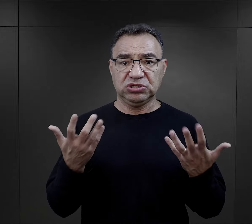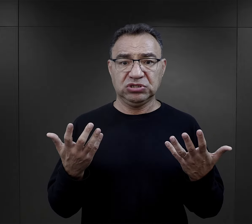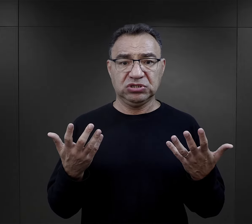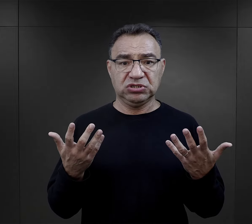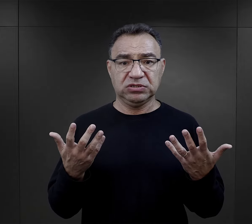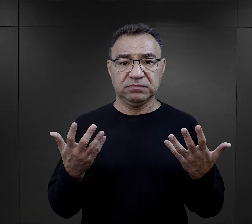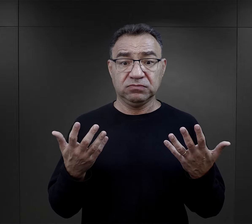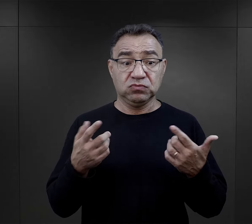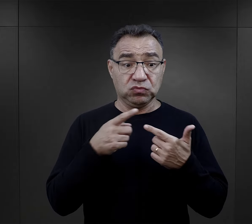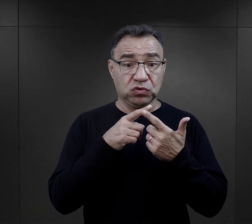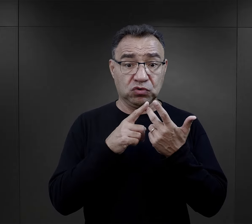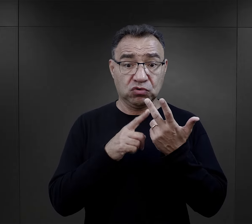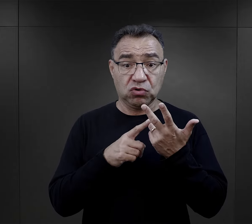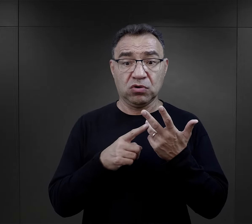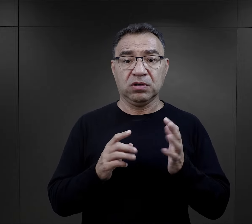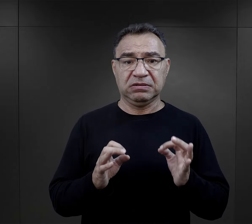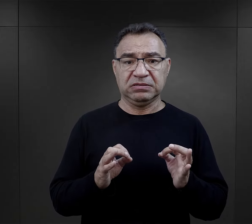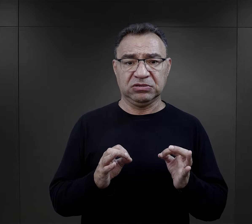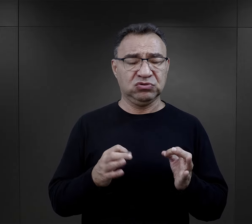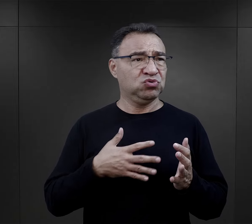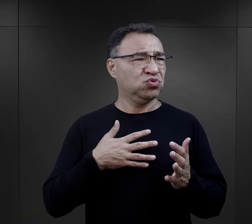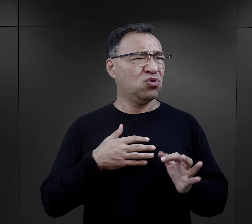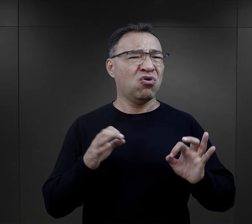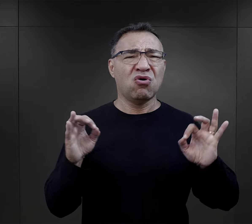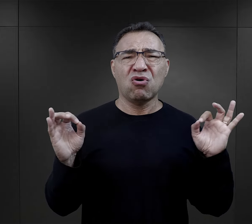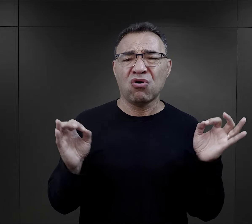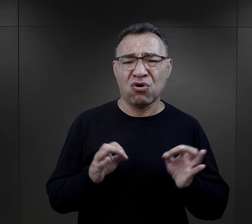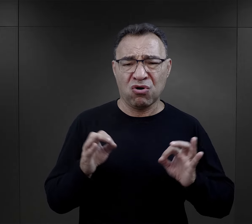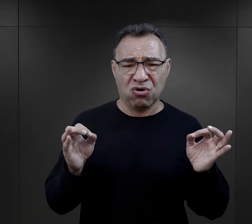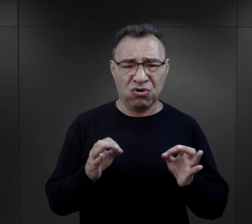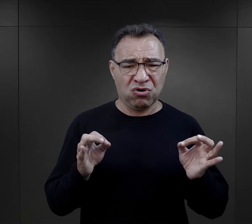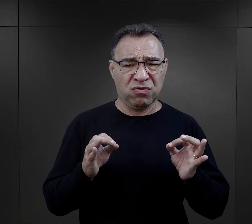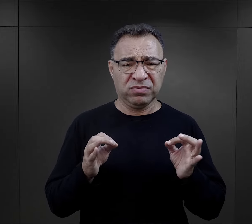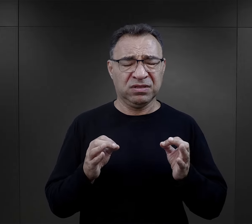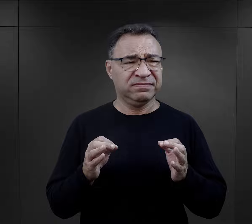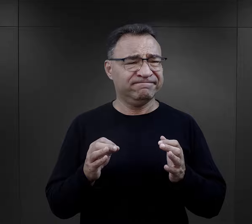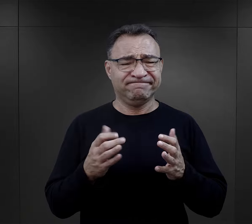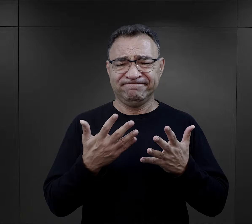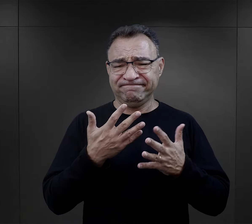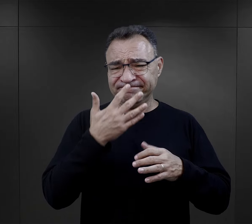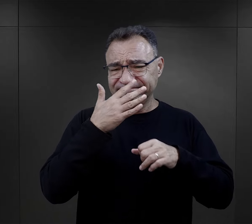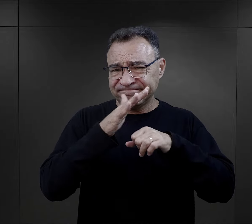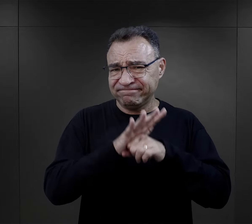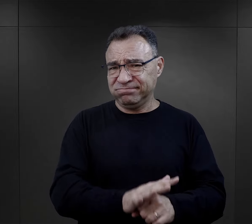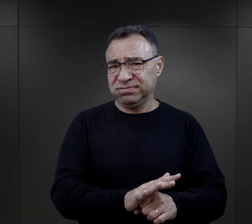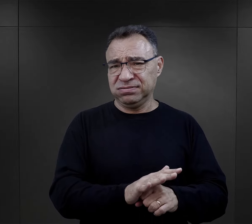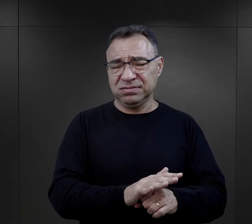też w tym momencie wydawała się dla nich, no czymś naprawdę strasznym, upokarzającym,